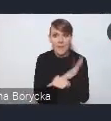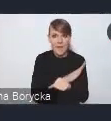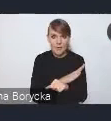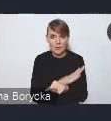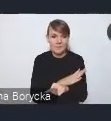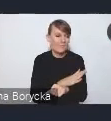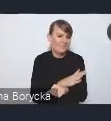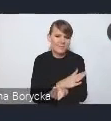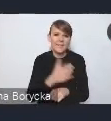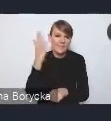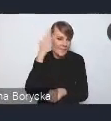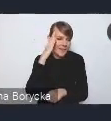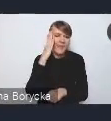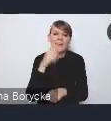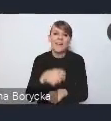przed jakimi stoją polskie miasta.